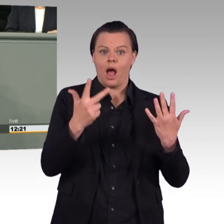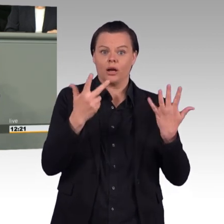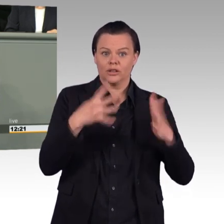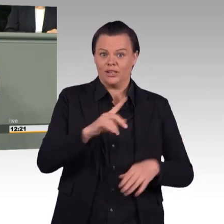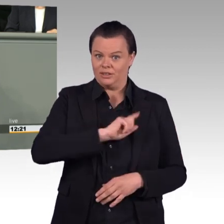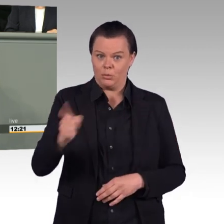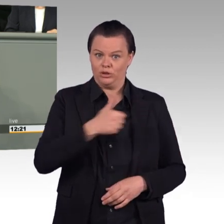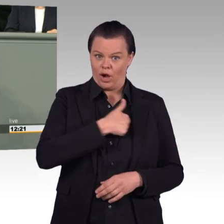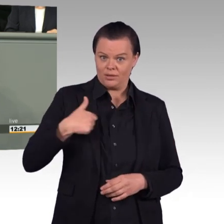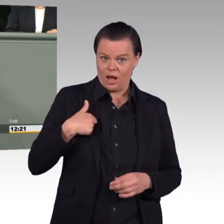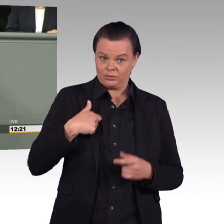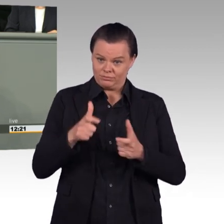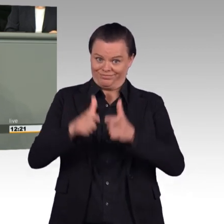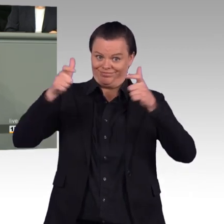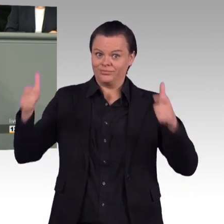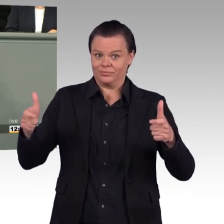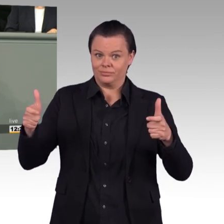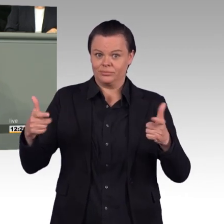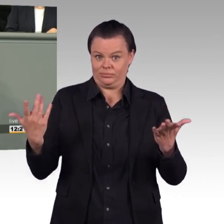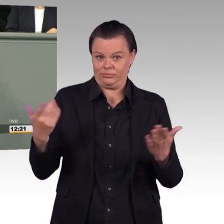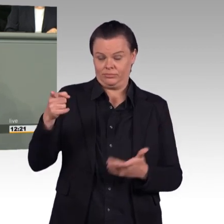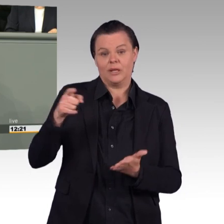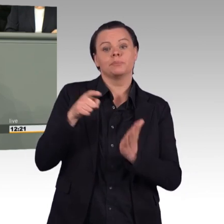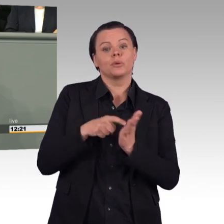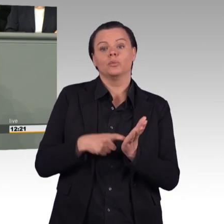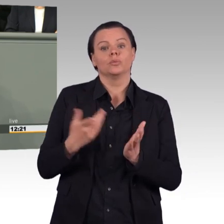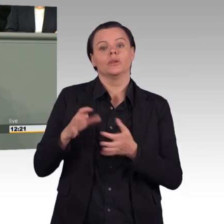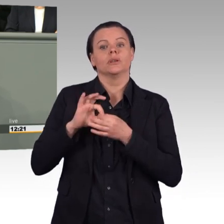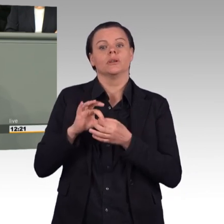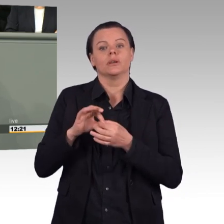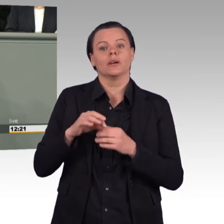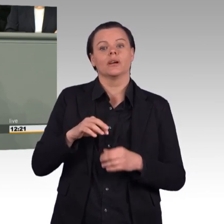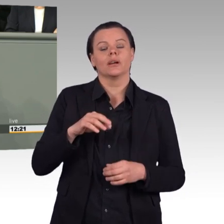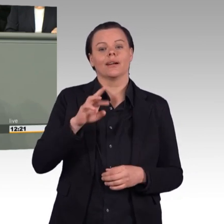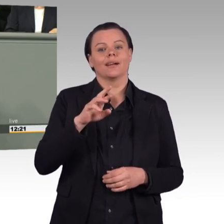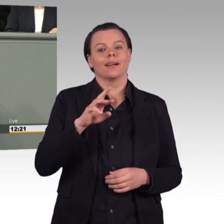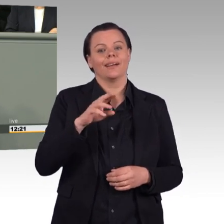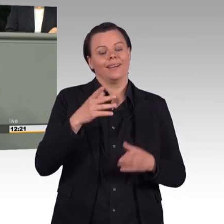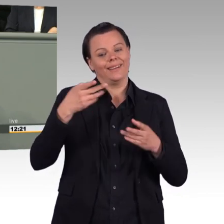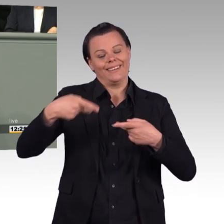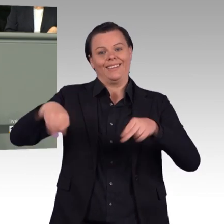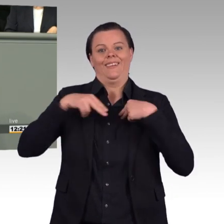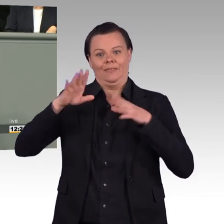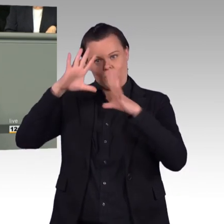auf die Landes- und Bündnisverteidigung notwendig sei. Aber was steckt denn dahinter? Es ist Aufrüstung, die stattfindet,